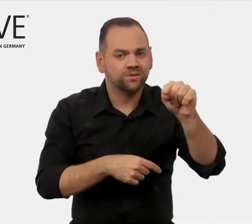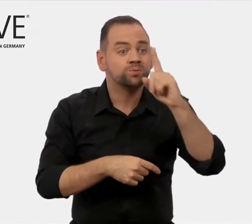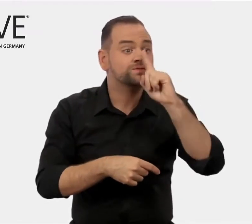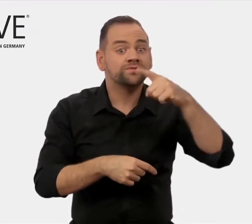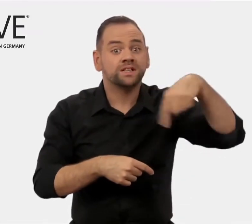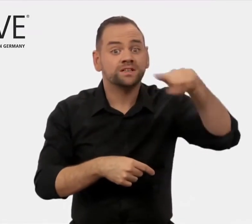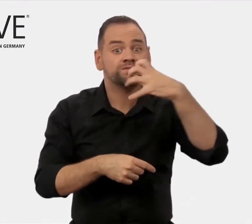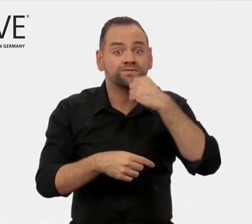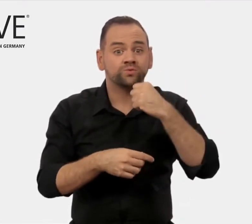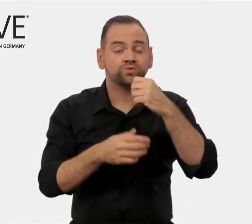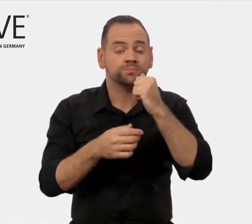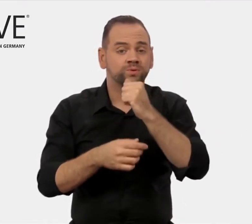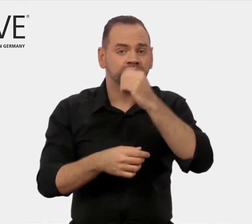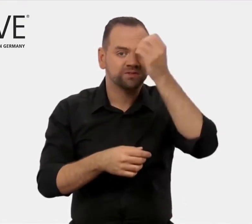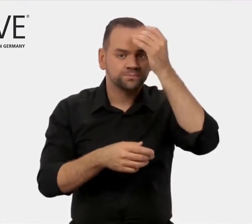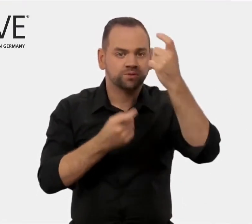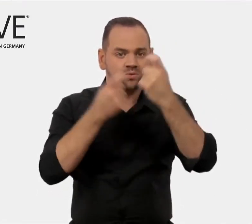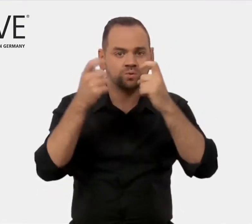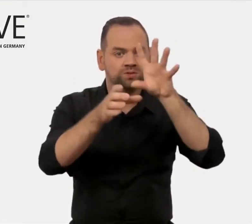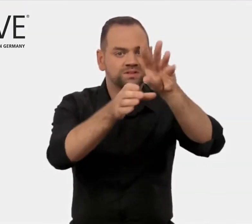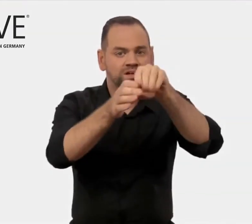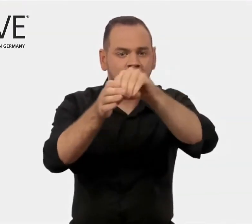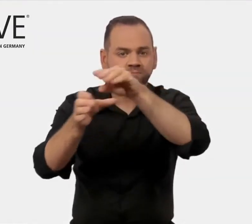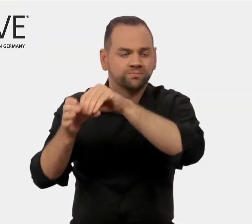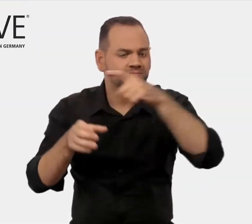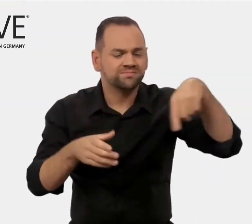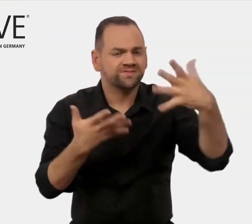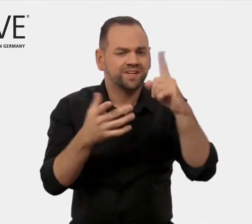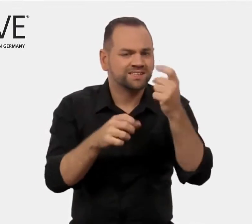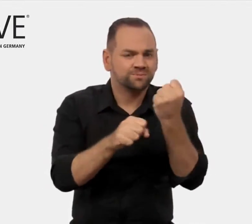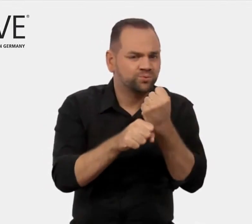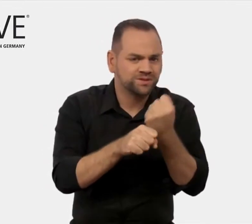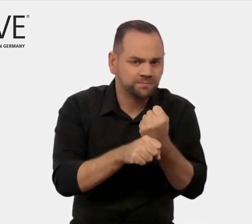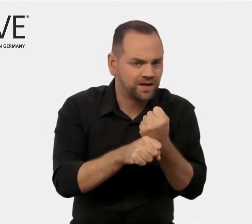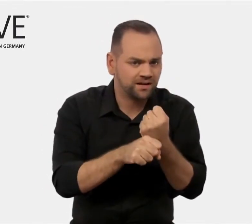und Strategien für den Export von Berufsbildung heraus,